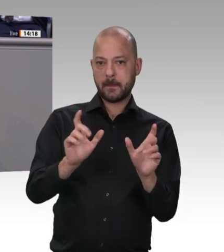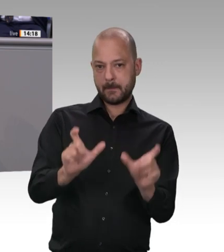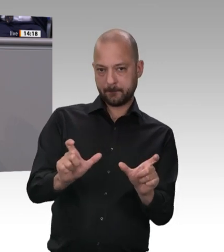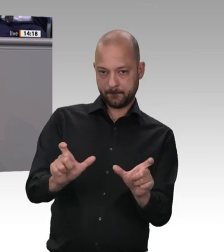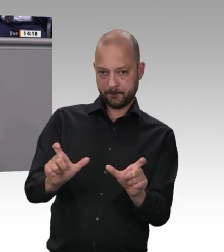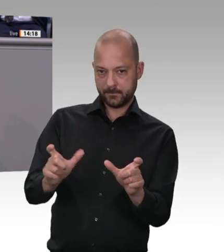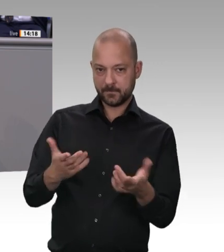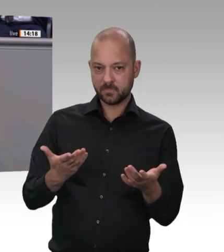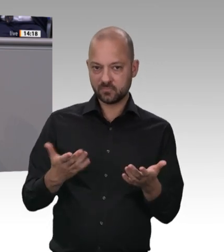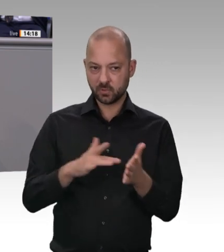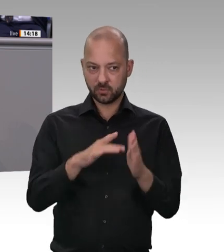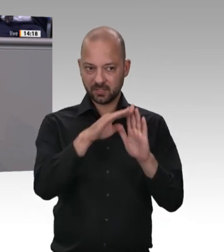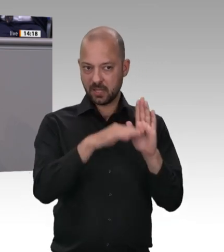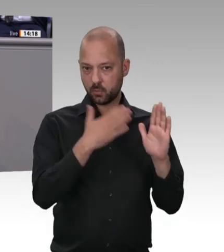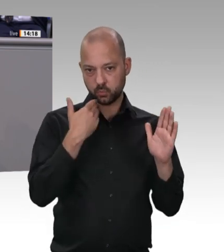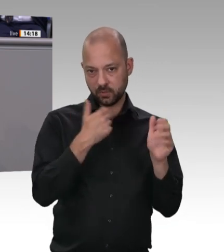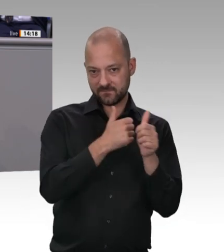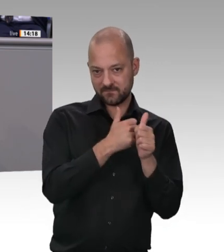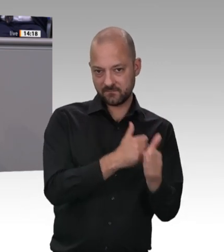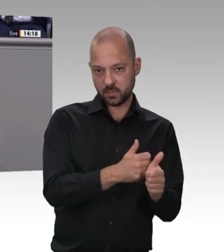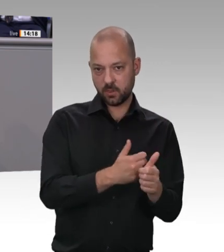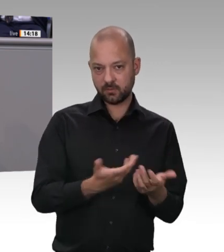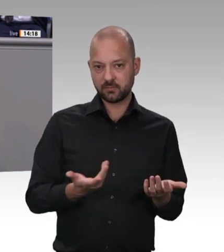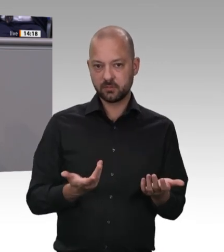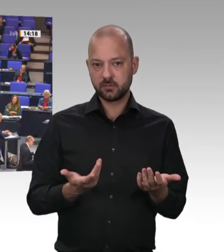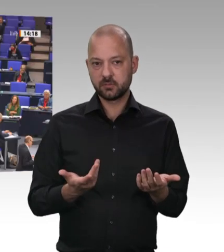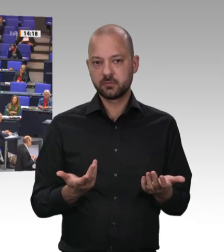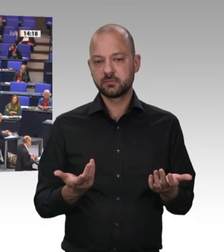jetzt gemeinschaftlich handelt. Und dafür stehe ich in der Verantwortung – heute,